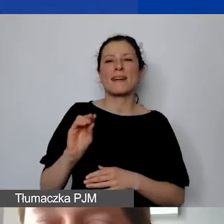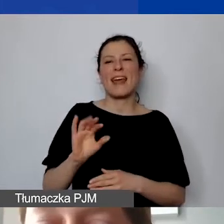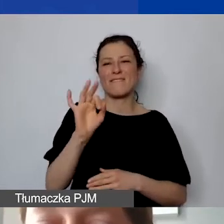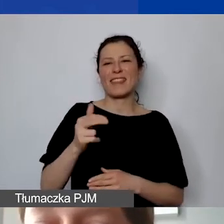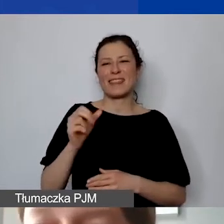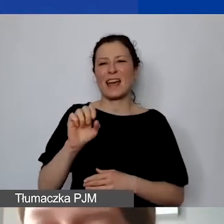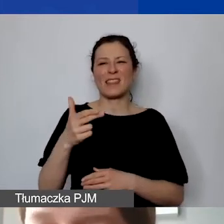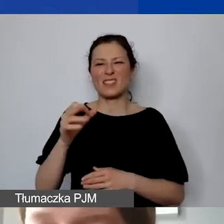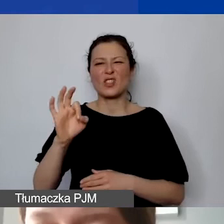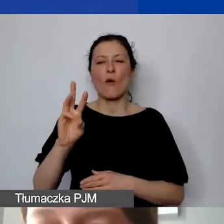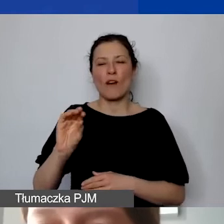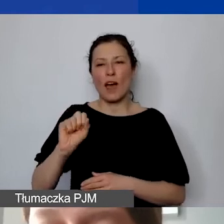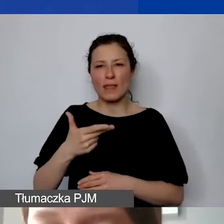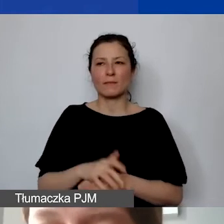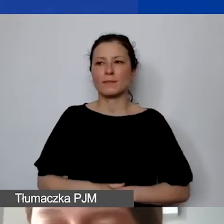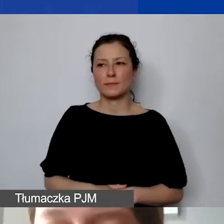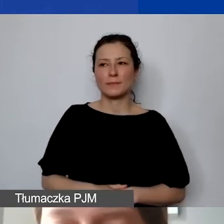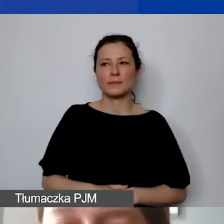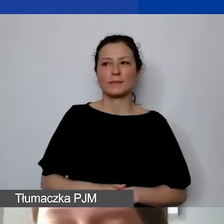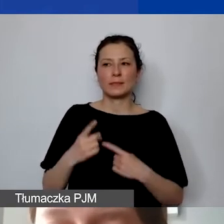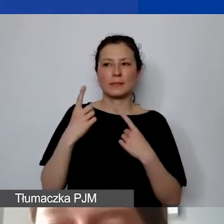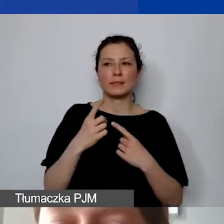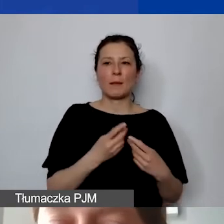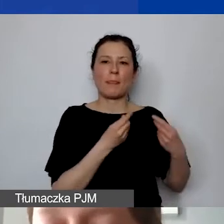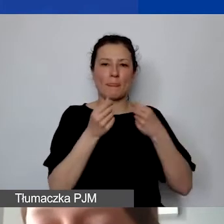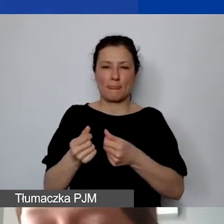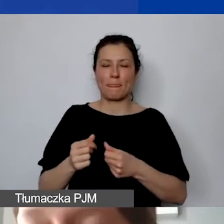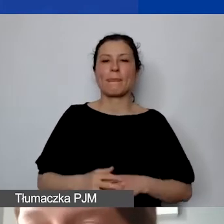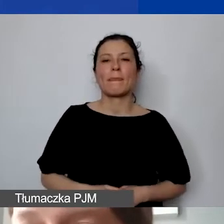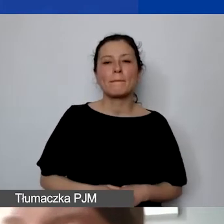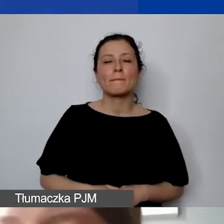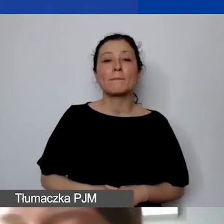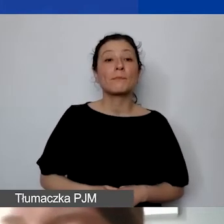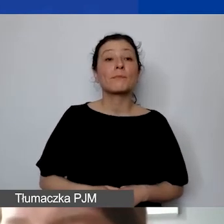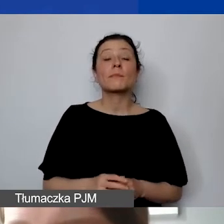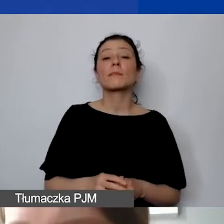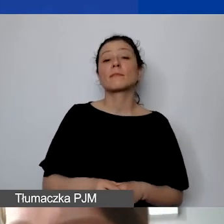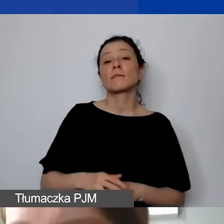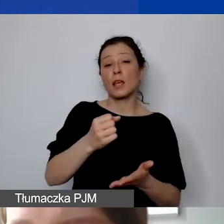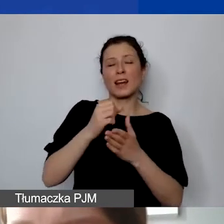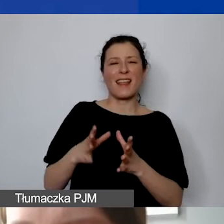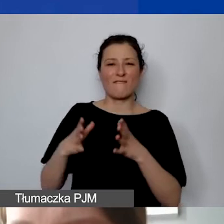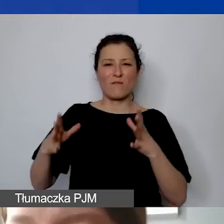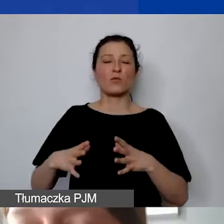Minimalnie 5% w przypadku małych grantów, a w przypadku dużych grantów 10% kwoty dotacji